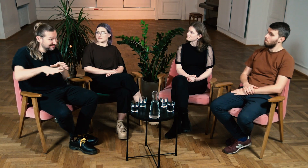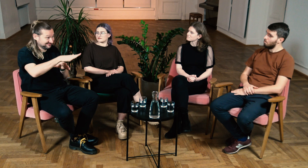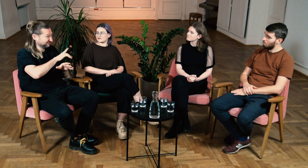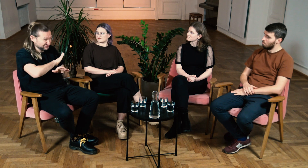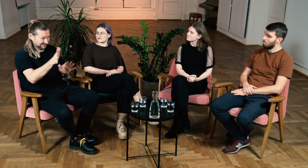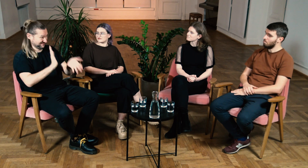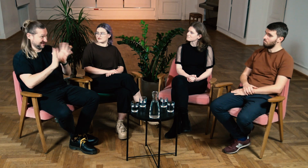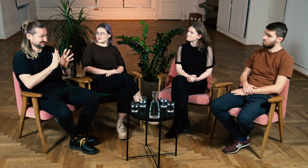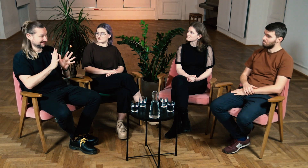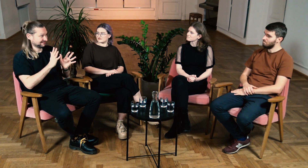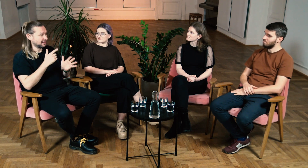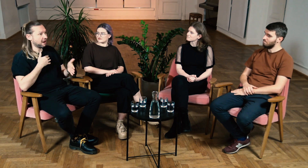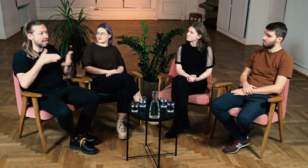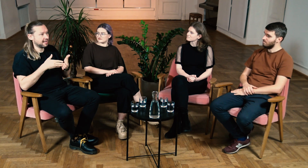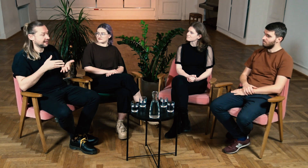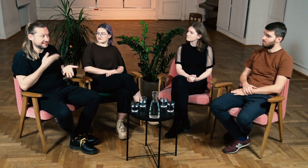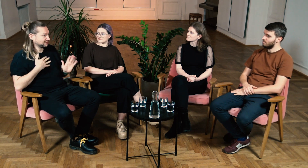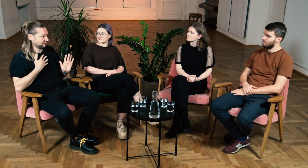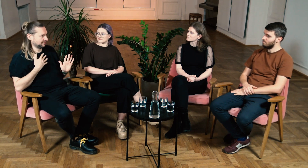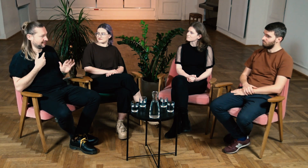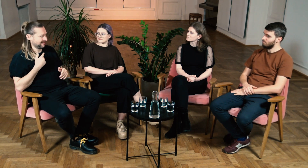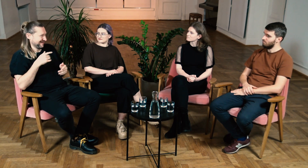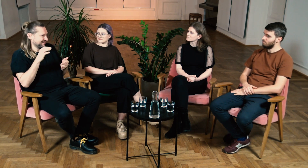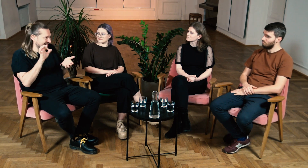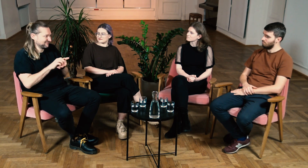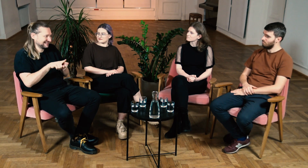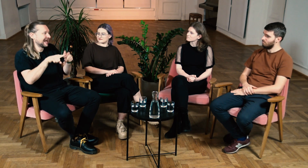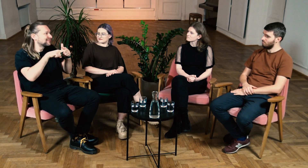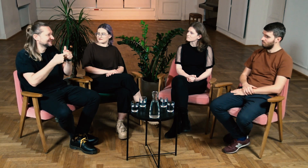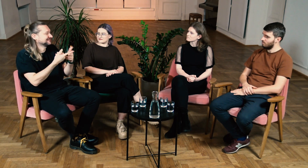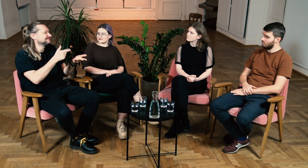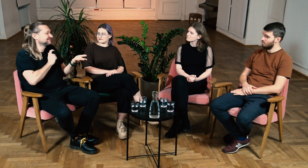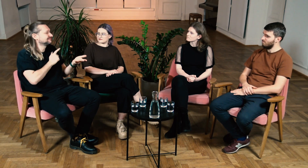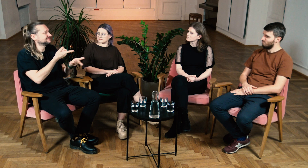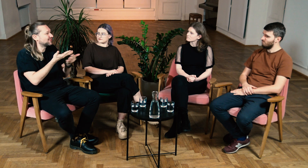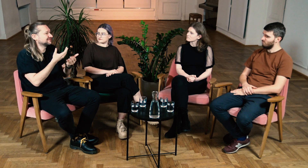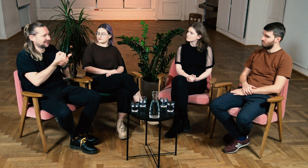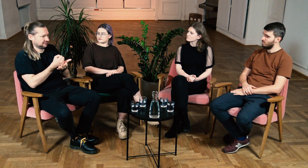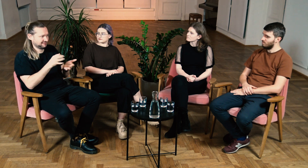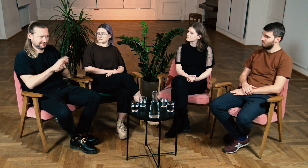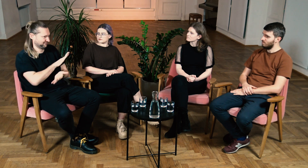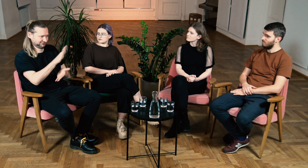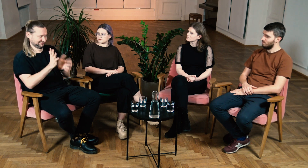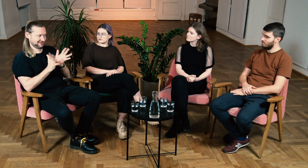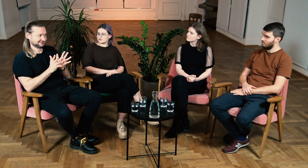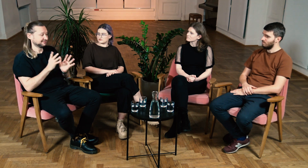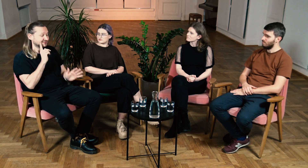M: Tak w Gallaudet wszędzie migają, nie odczuwa się tam żadnych barier. Na pewno jeżeli chcemy załatwić sprawy administracyjne, biurowe też można komunikować się w ASL.